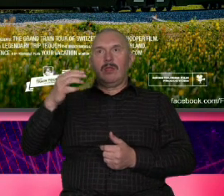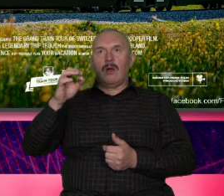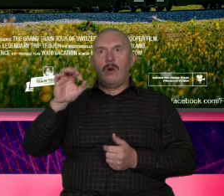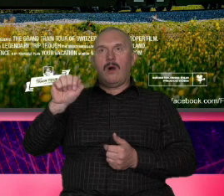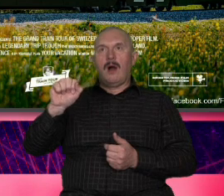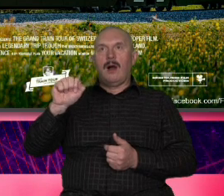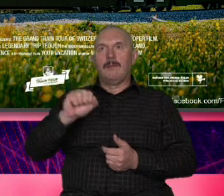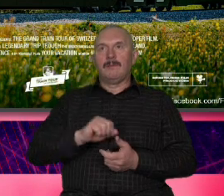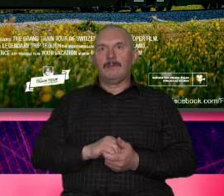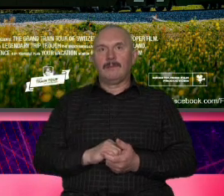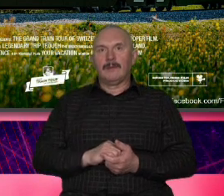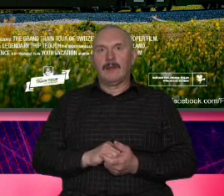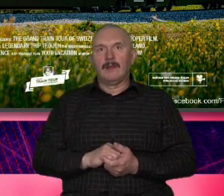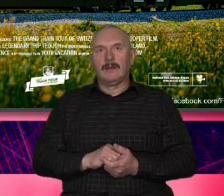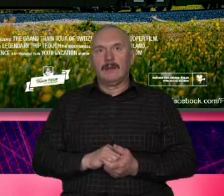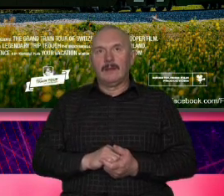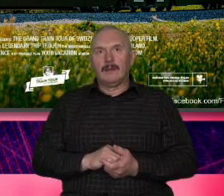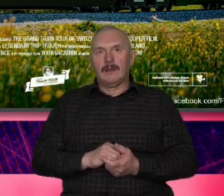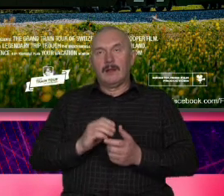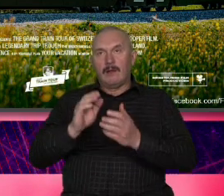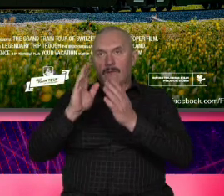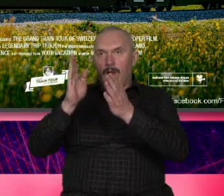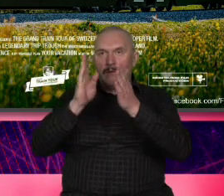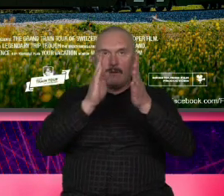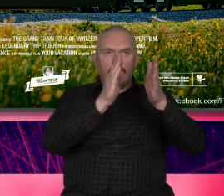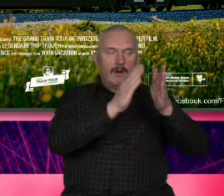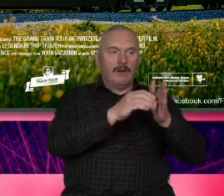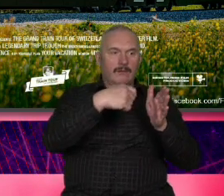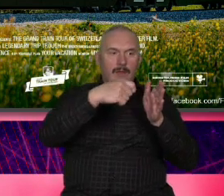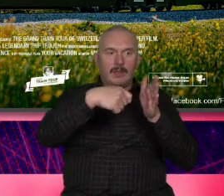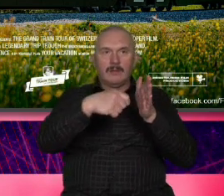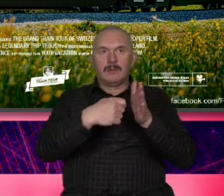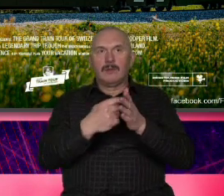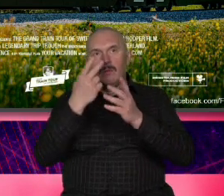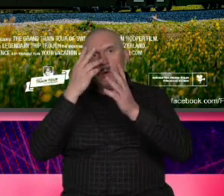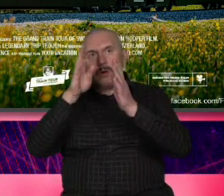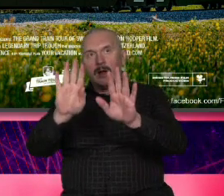filmików pokazuj jest stworzony według pewnego bardzo podobnego schematu czyli